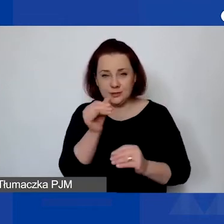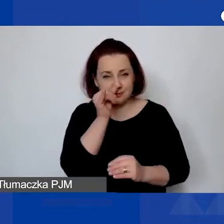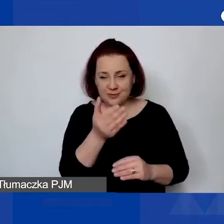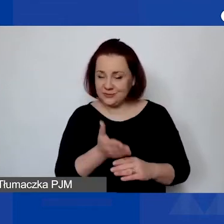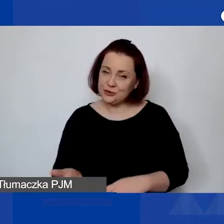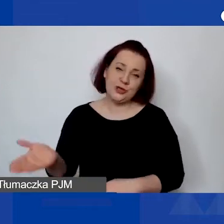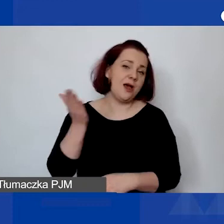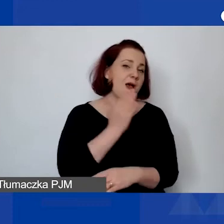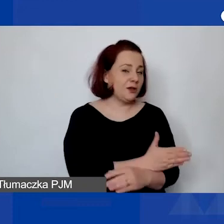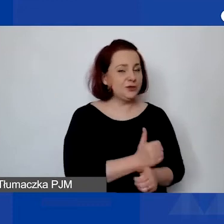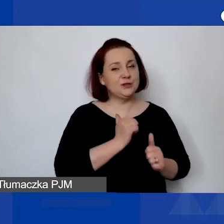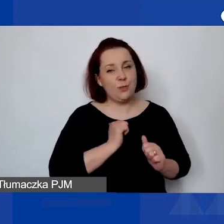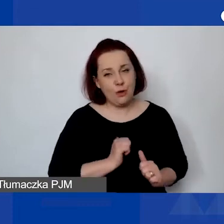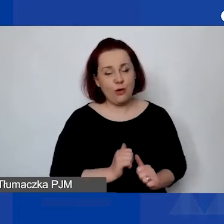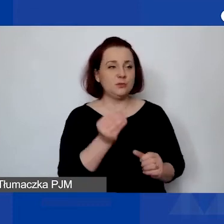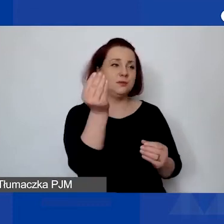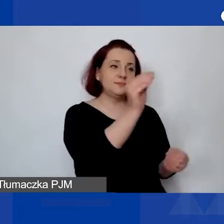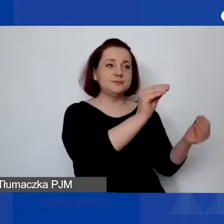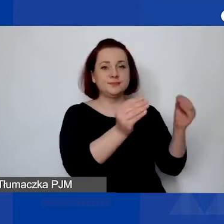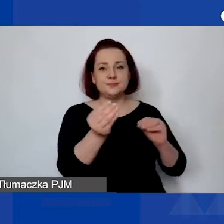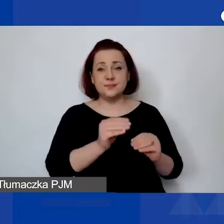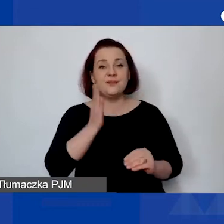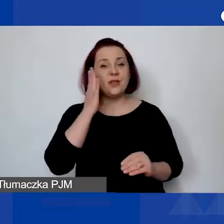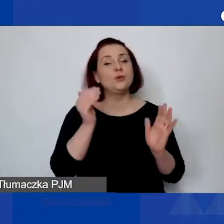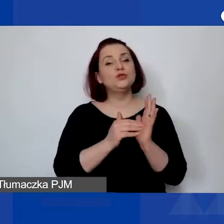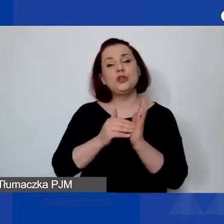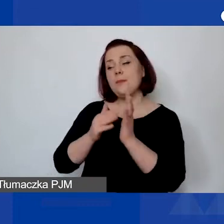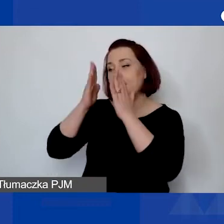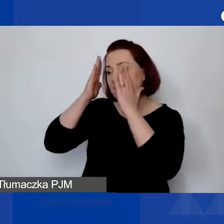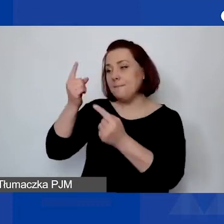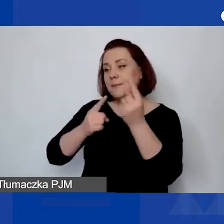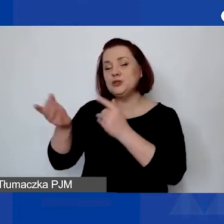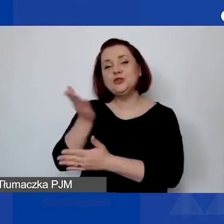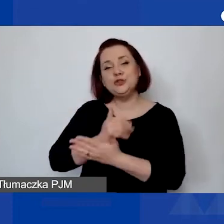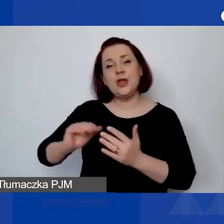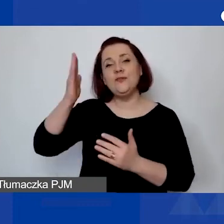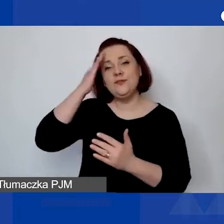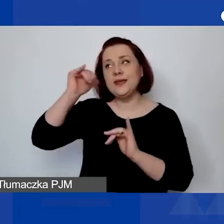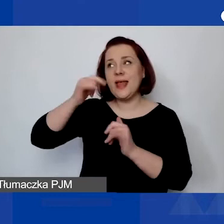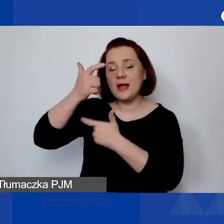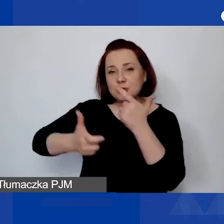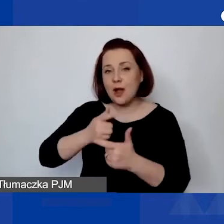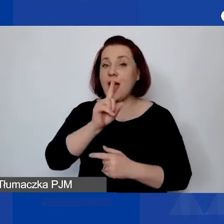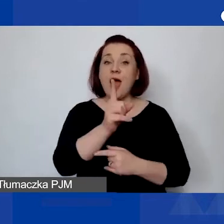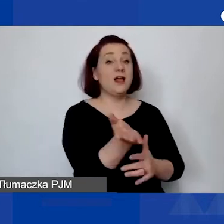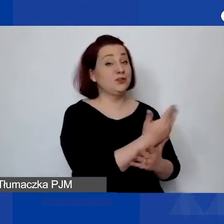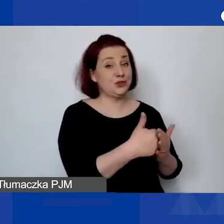Oczywiście myśleć o części merytorycznej, ale część finansowa jest tu także bardzo istotna